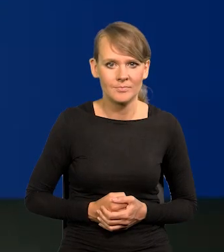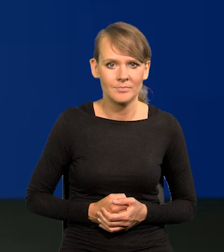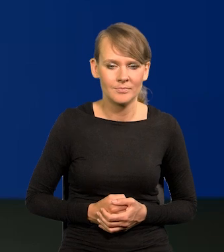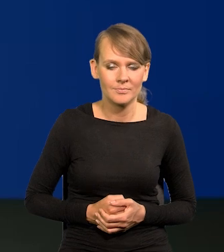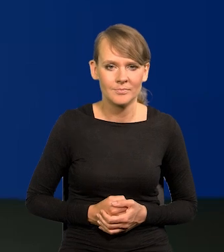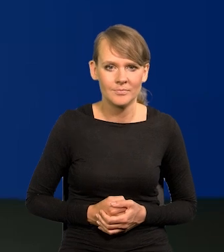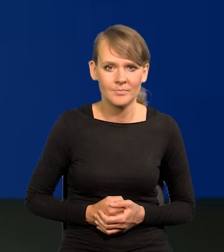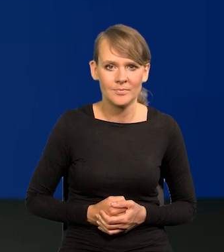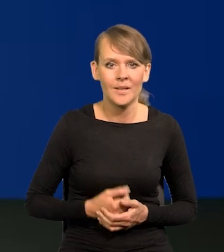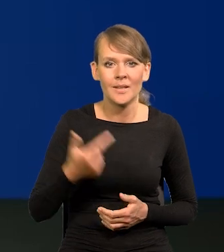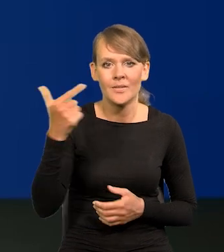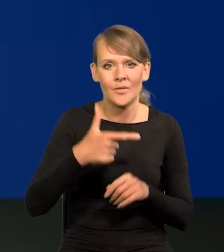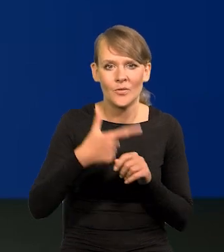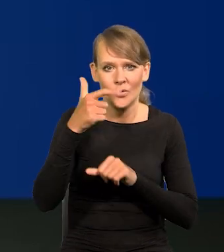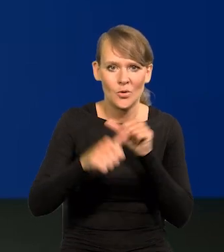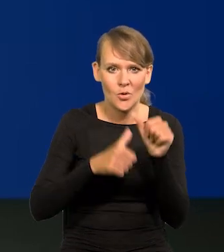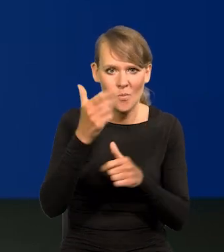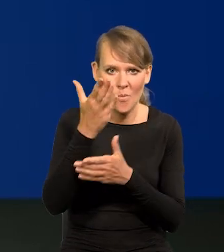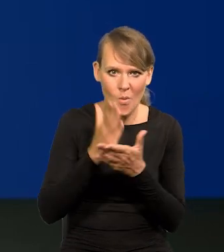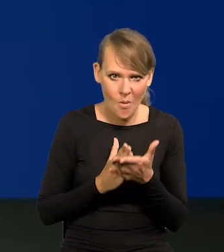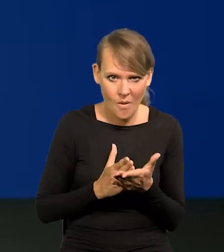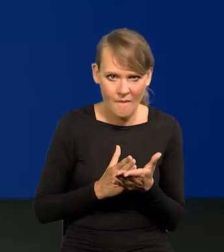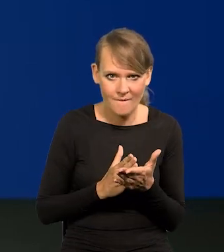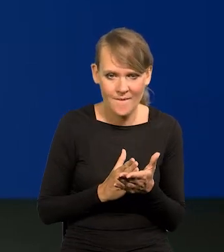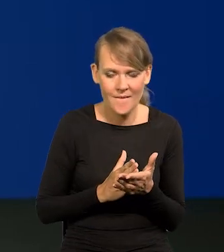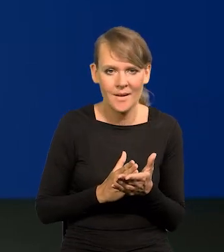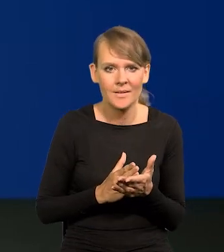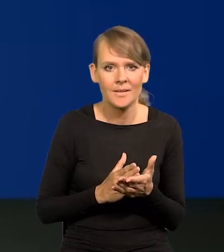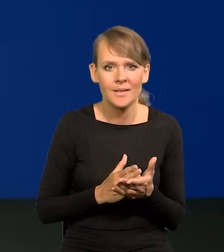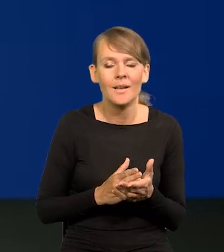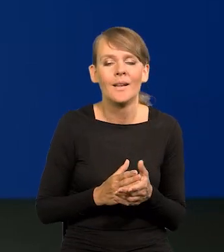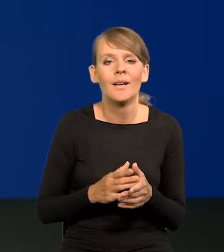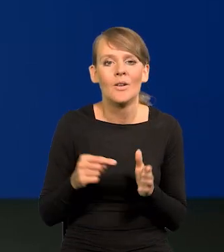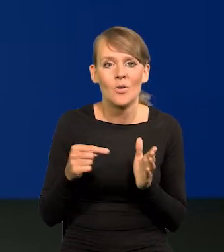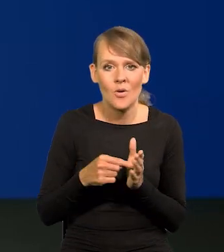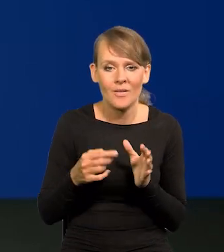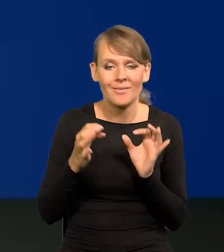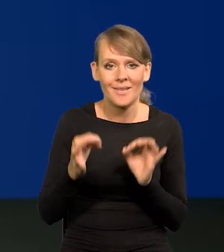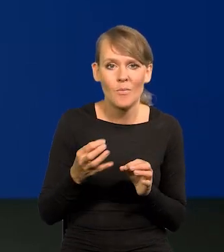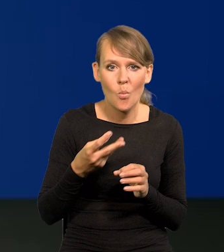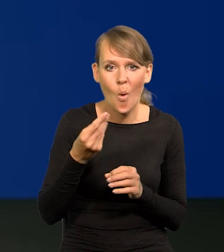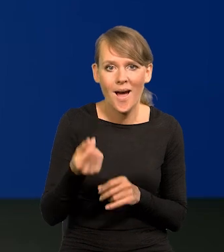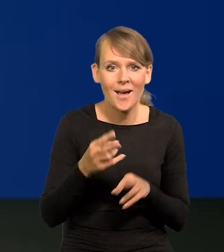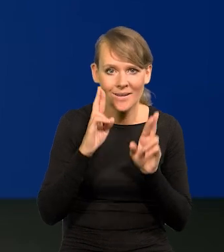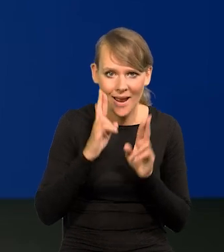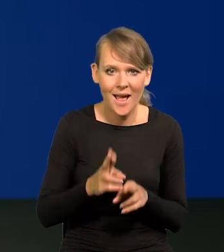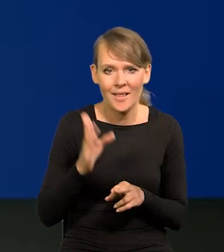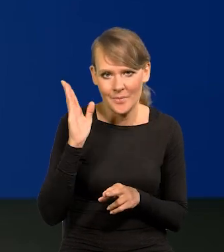Połowa 2020 r. I teraz już te płace realne będą szybko rosły w górę.